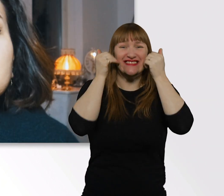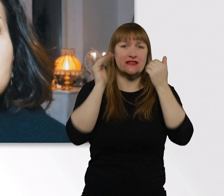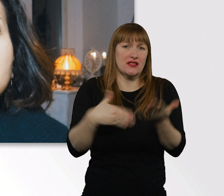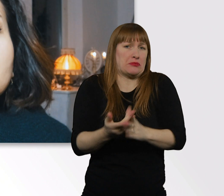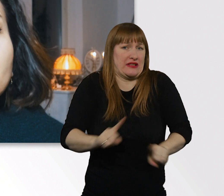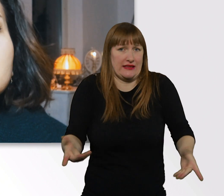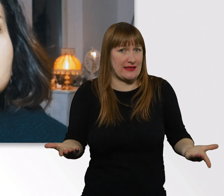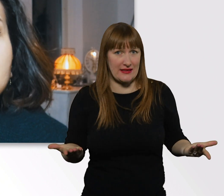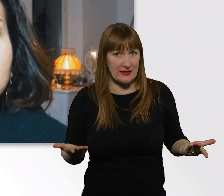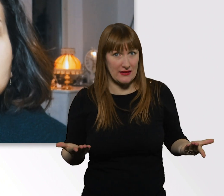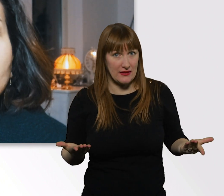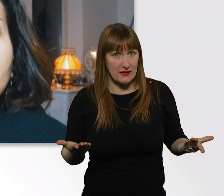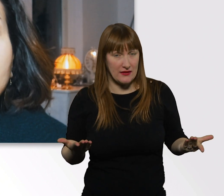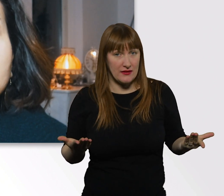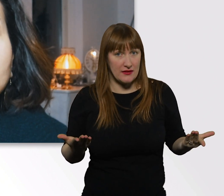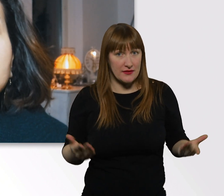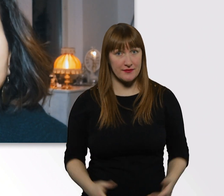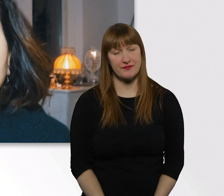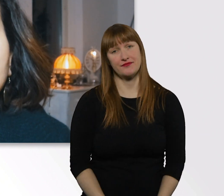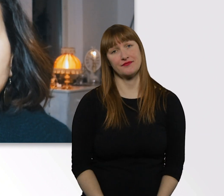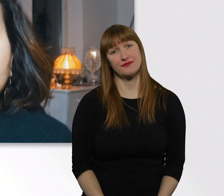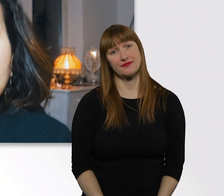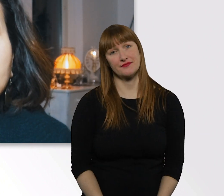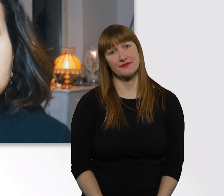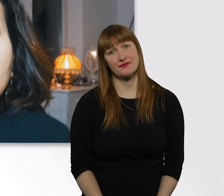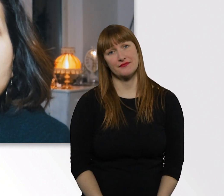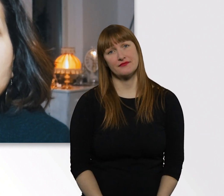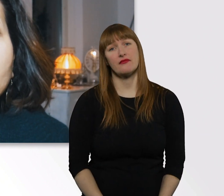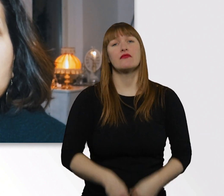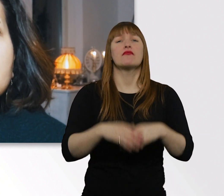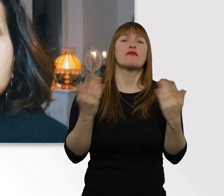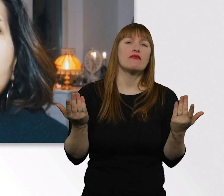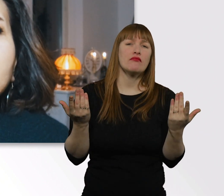Wenn man sich zu wenig Gedanken darüber macht und irgendwie drauf los macht,